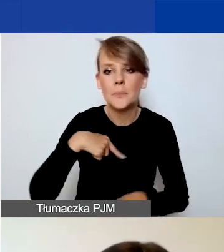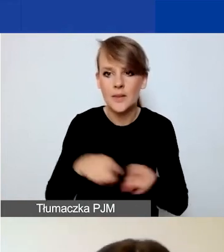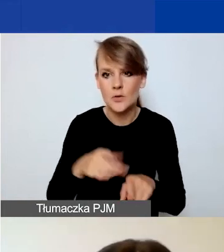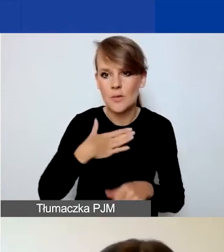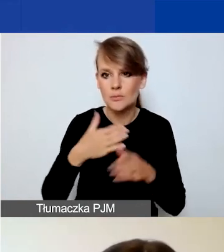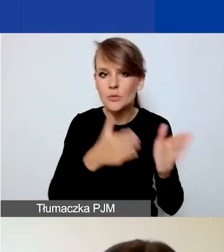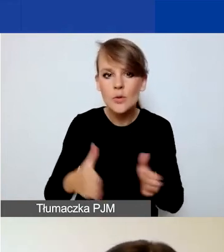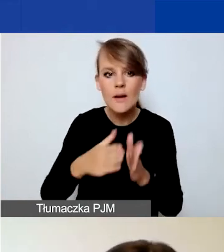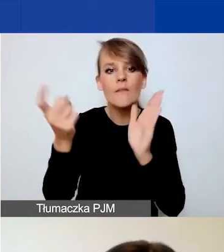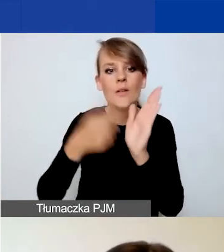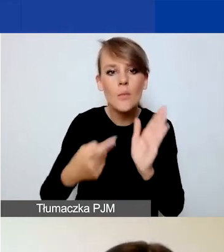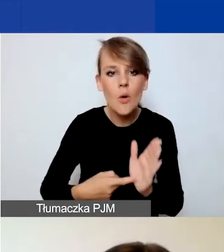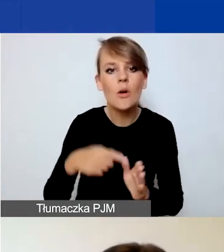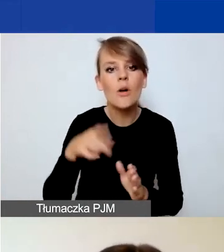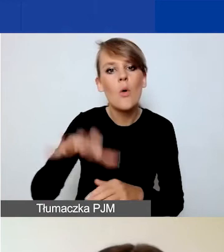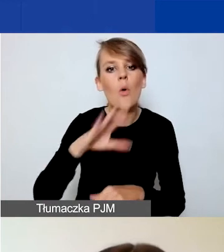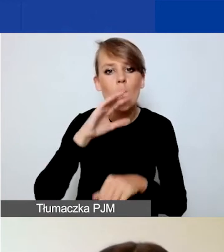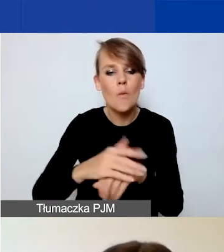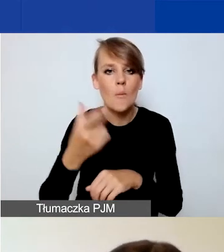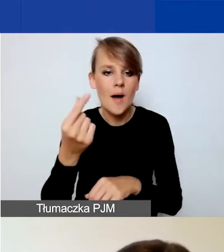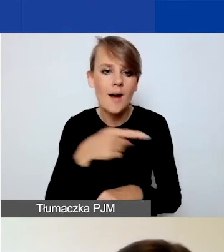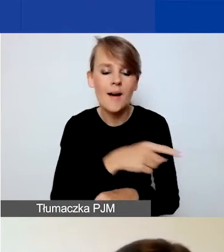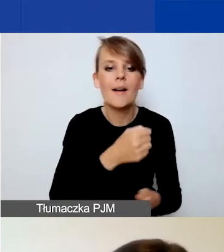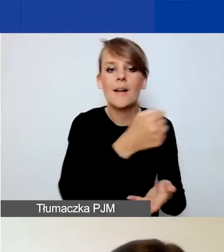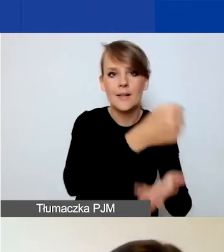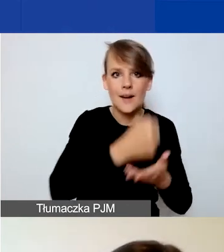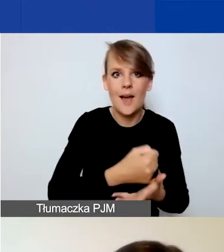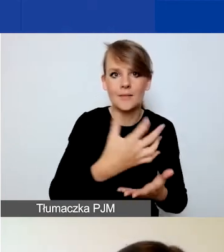między grantobiorcą a partnerem i również polecam ten dokument państwa uwadze.